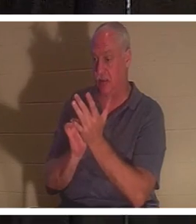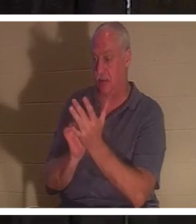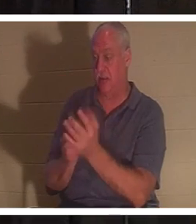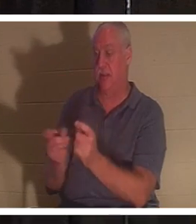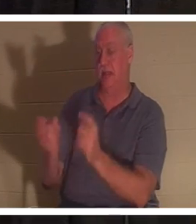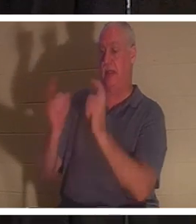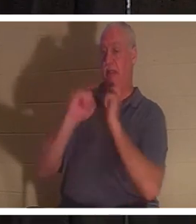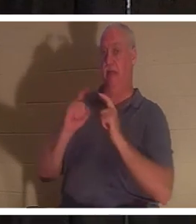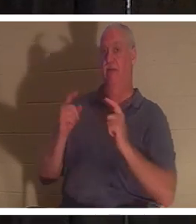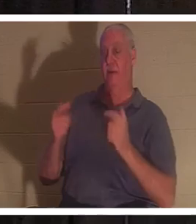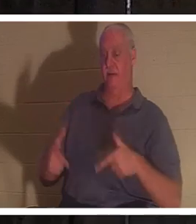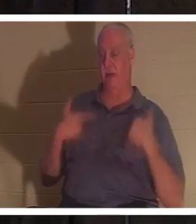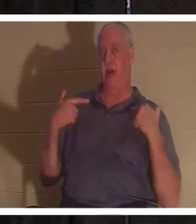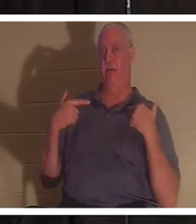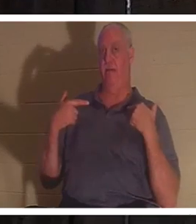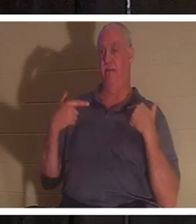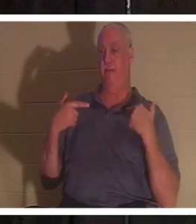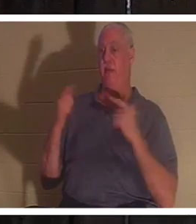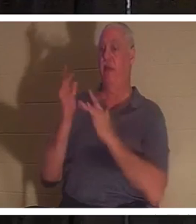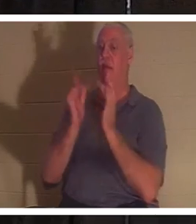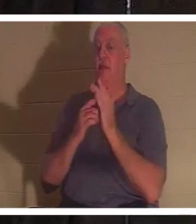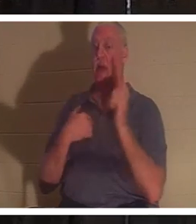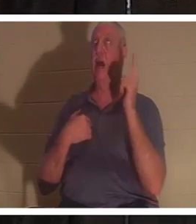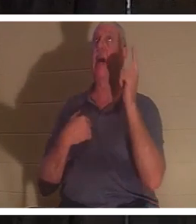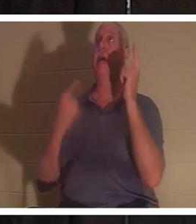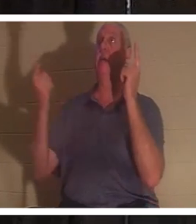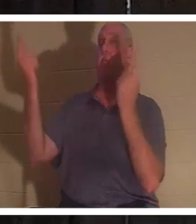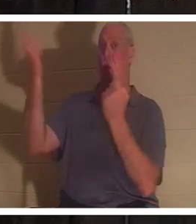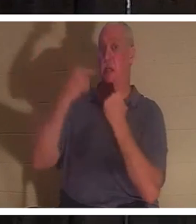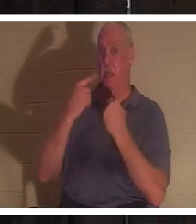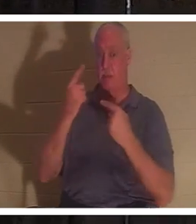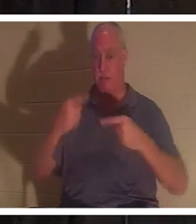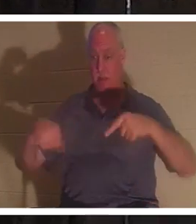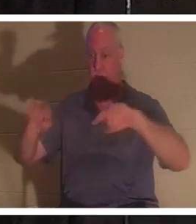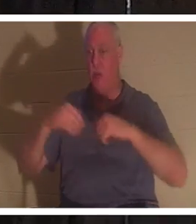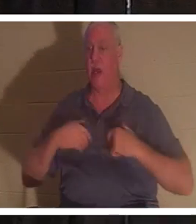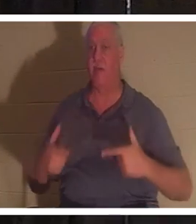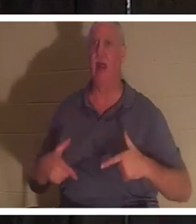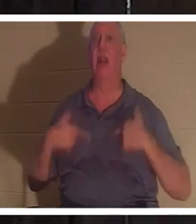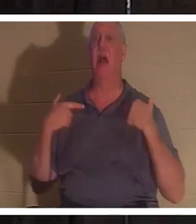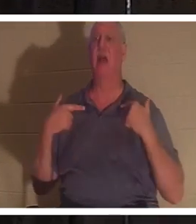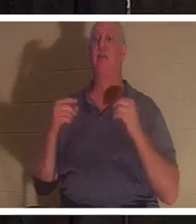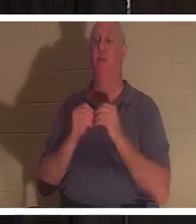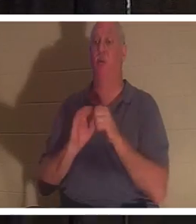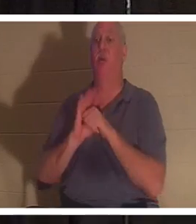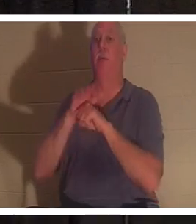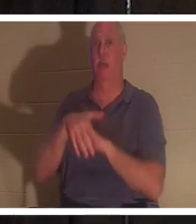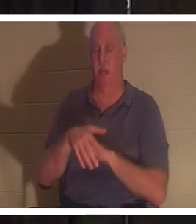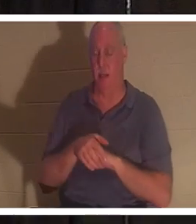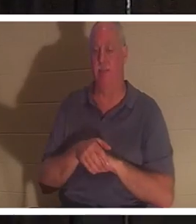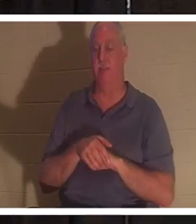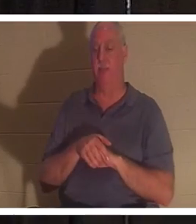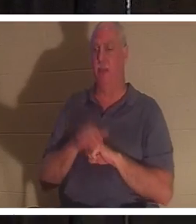Иисус сказал: «Я пришел для того, чтобы имели жизнь и жизнь с избытком». Ну, а если Он пришел дать